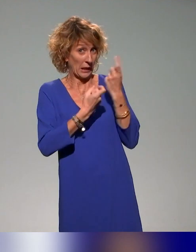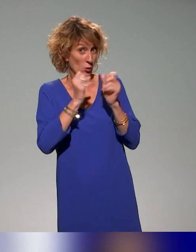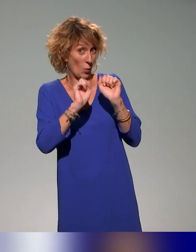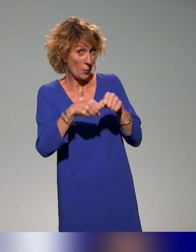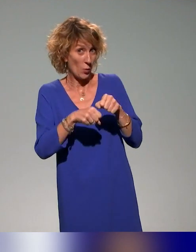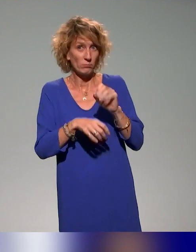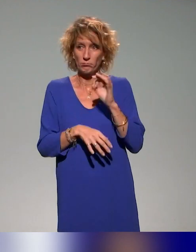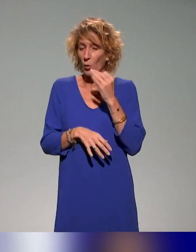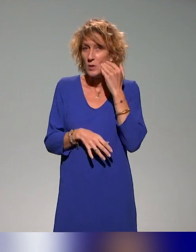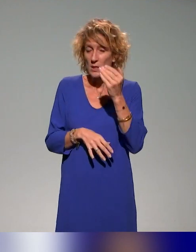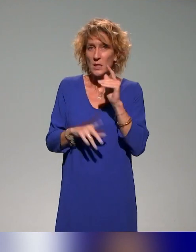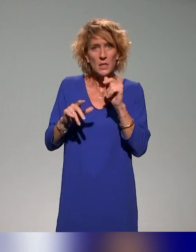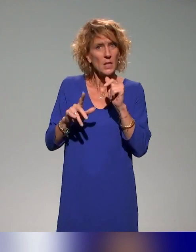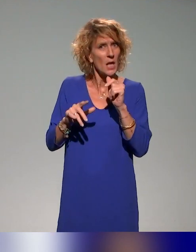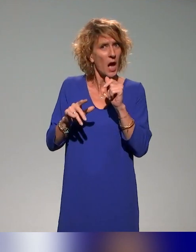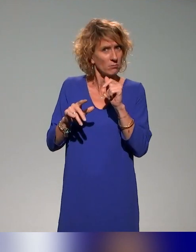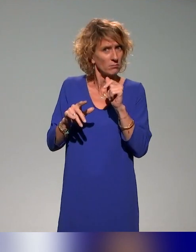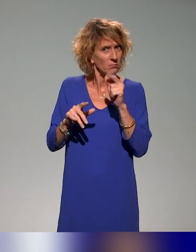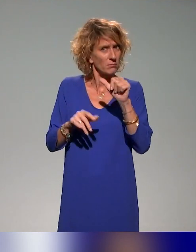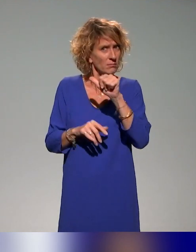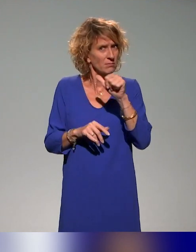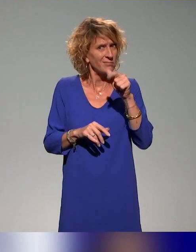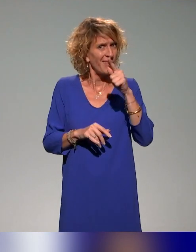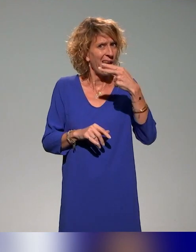Est-ce qu'il y a des questions ? Est-ce qu'il y a des commentaires ?